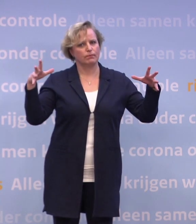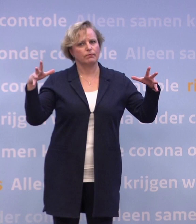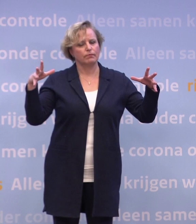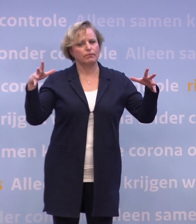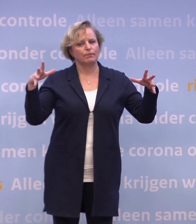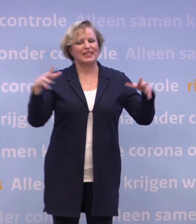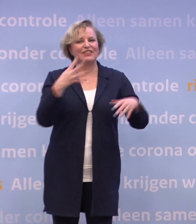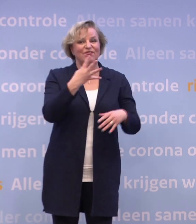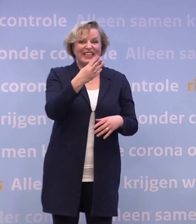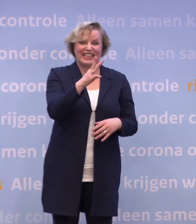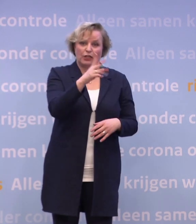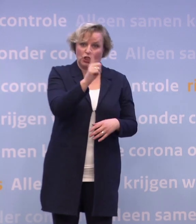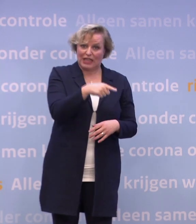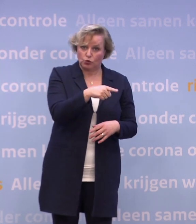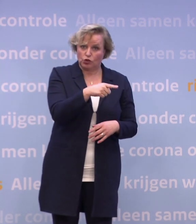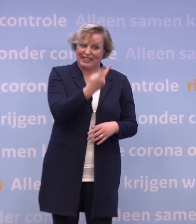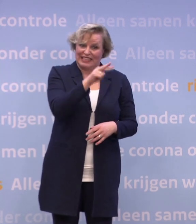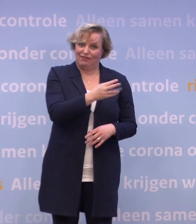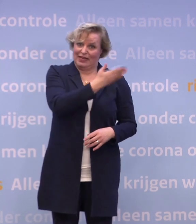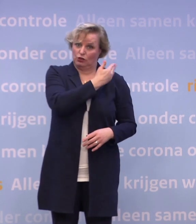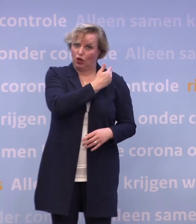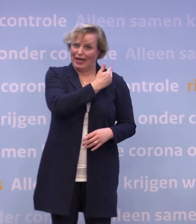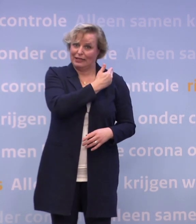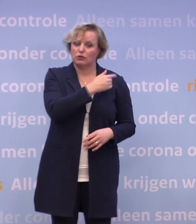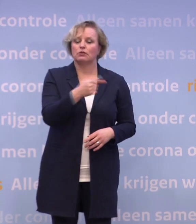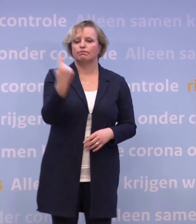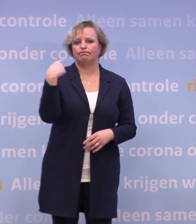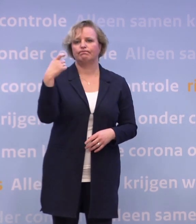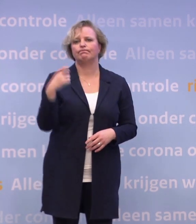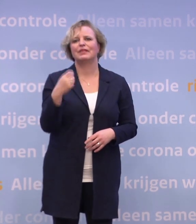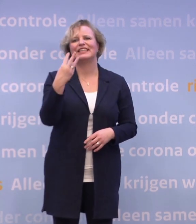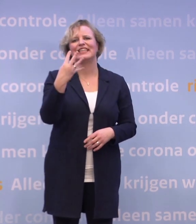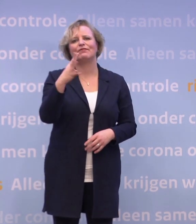Van 34.000 twee weken geleden naar ruim 43.000 de afgelopen week.